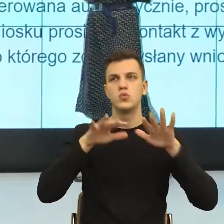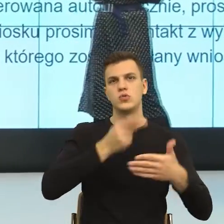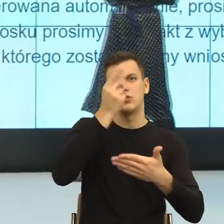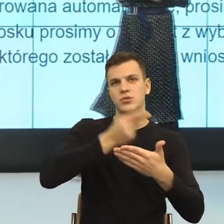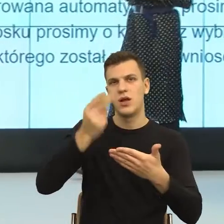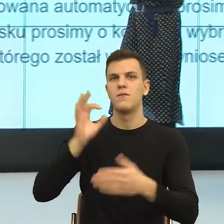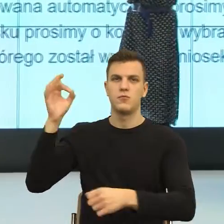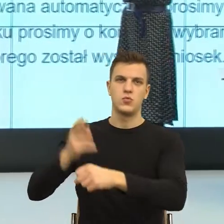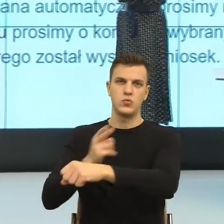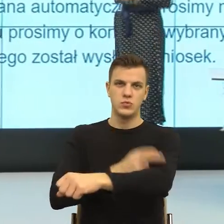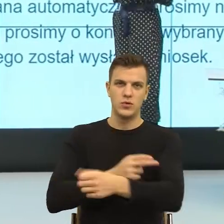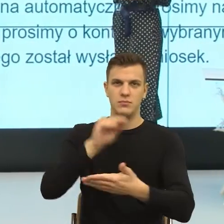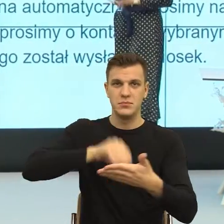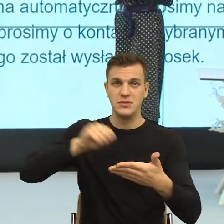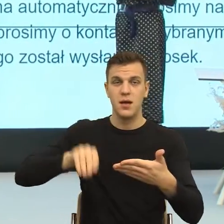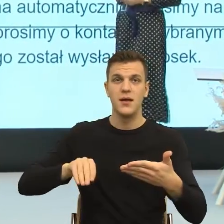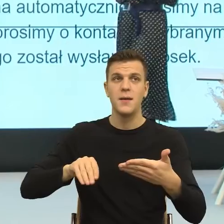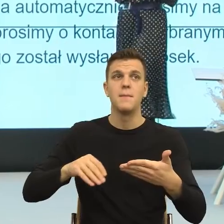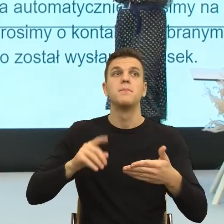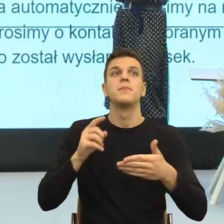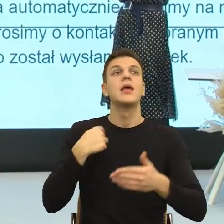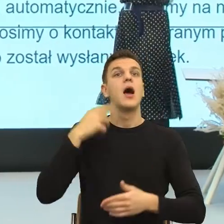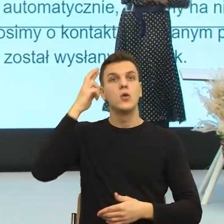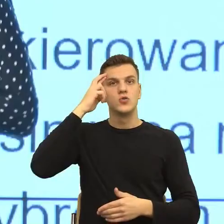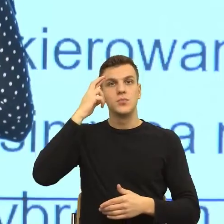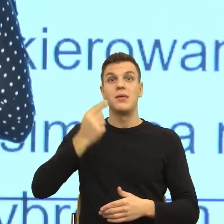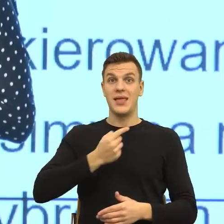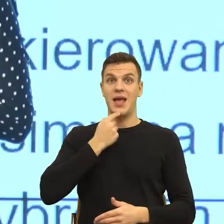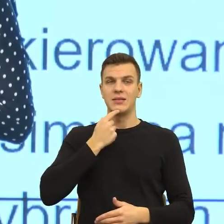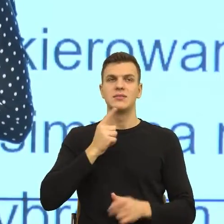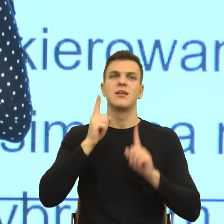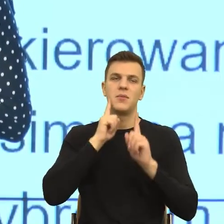że oczywiście ten język jest zbyt skomplikowany i o tym też Państwo tutaj mówiliście.